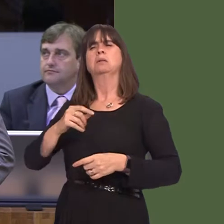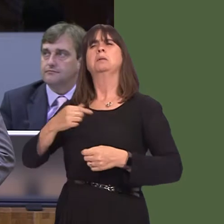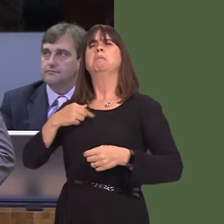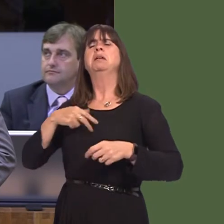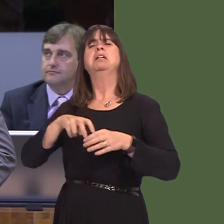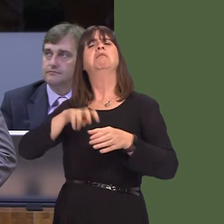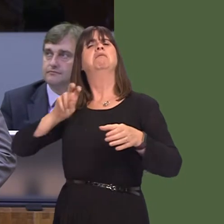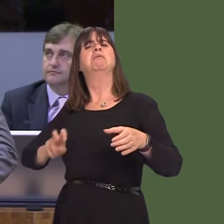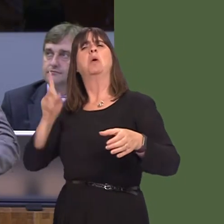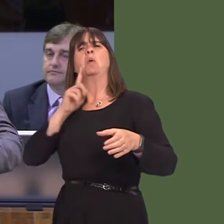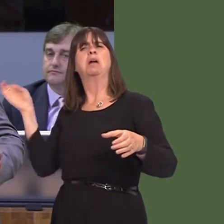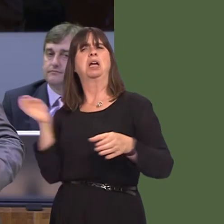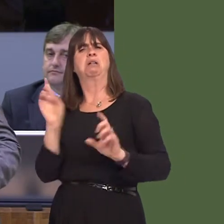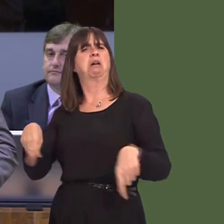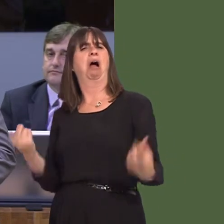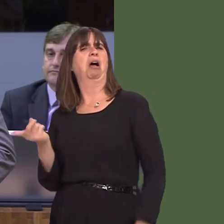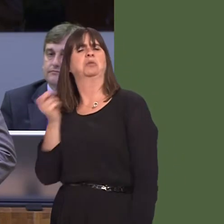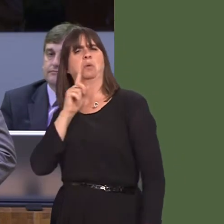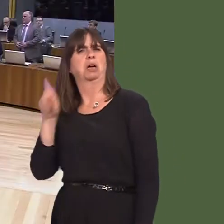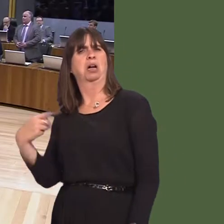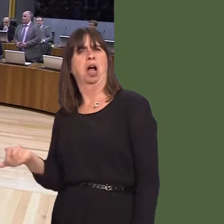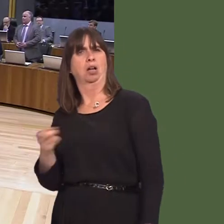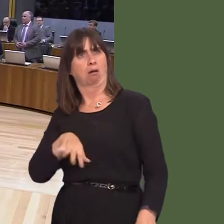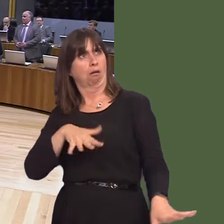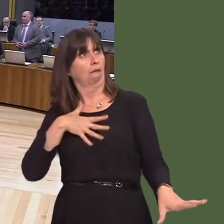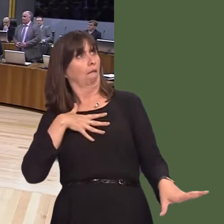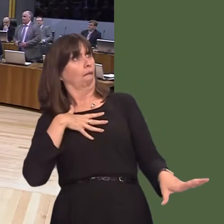that you as a Government, and I'm sure everyone in this Chamber, want Wales to be the most